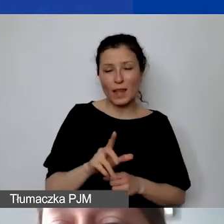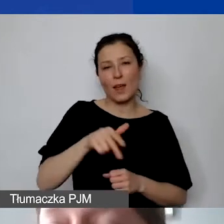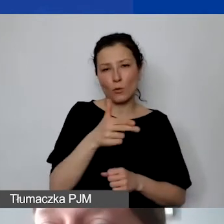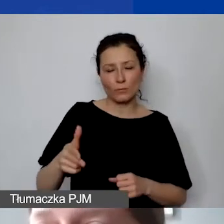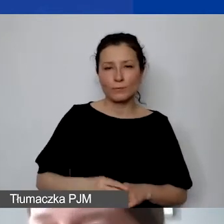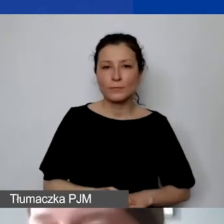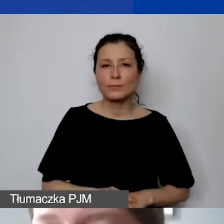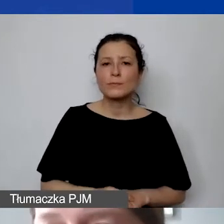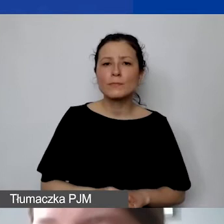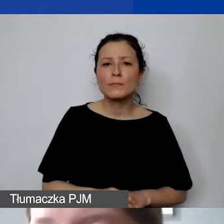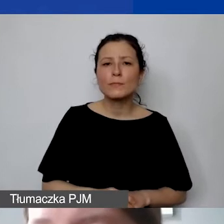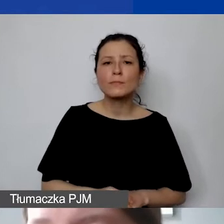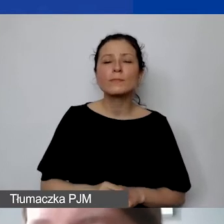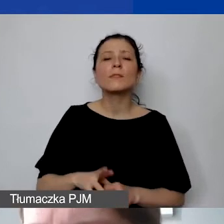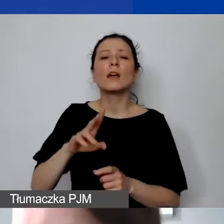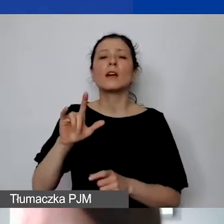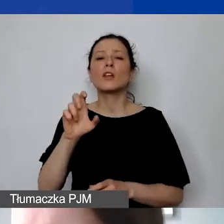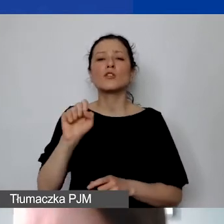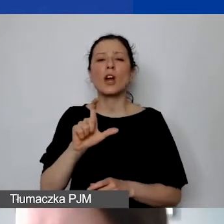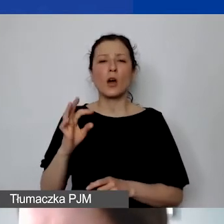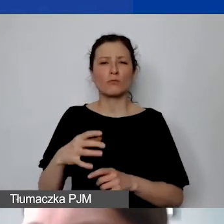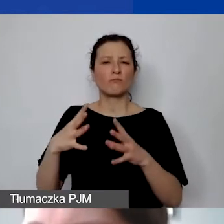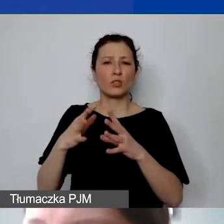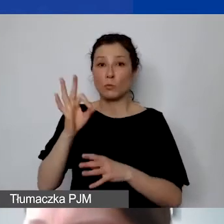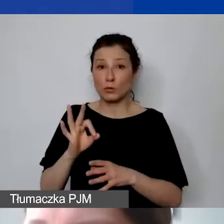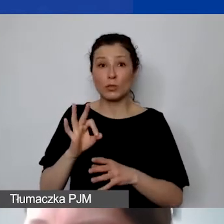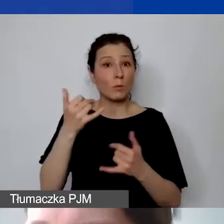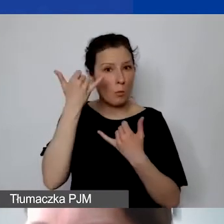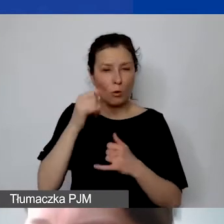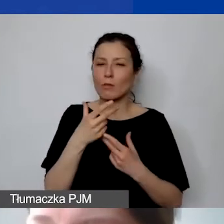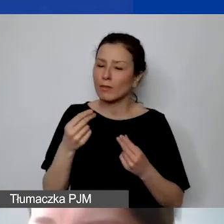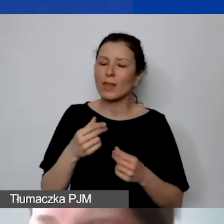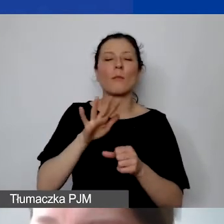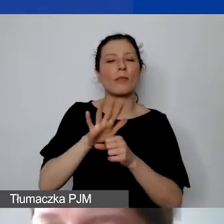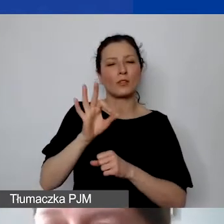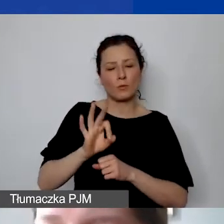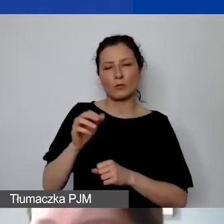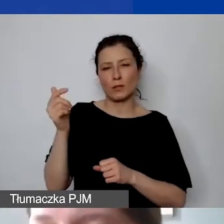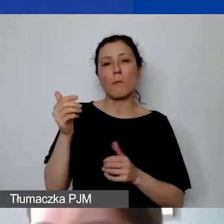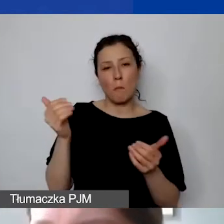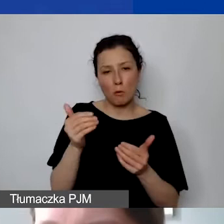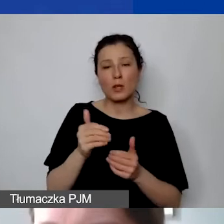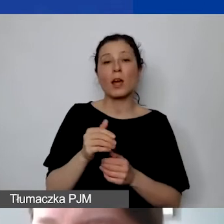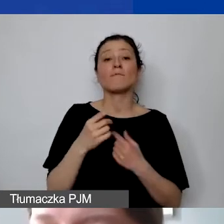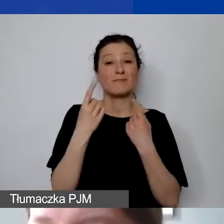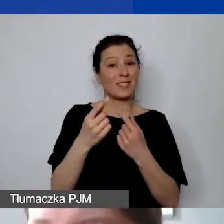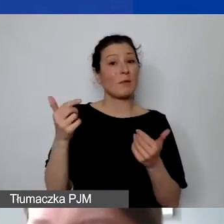ryczałt określili na poziomie 10%, to nie jest błąd. Maksymalnie może być 15, ale państwo muszą sami obliczyć stawkę ryczałtową.